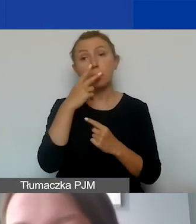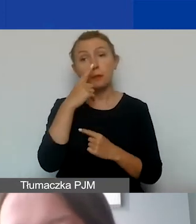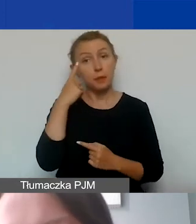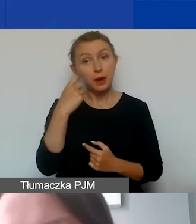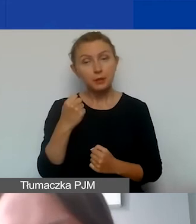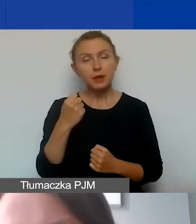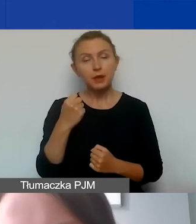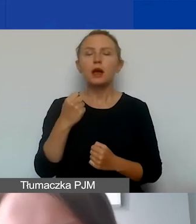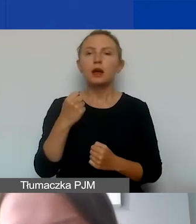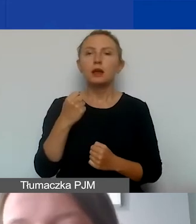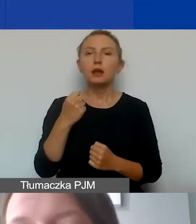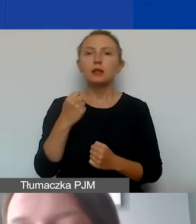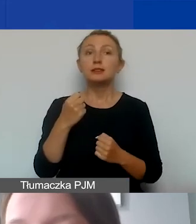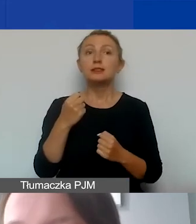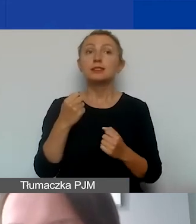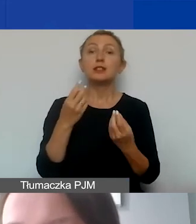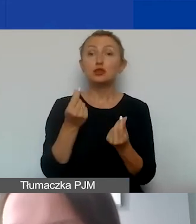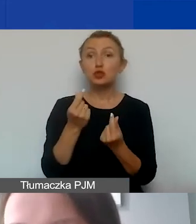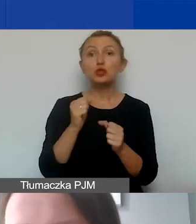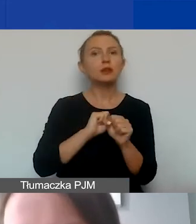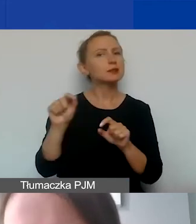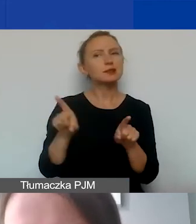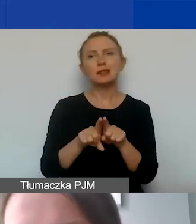że zaraportowane środki podlegają takim samym zasadom